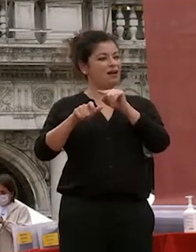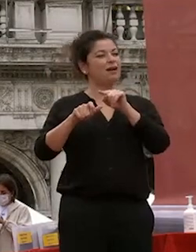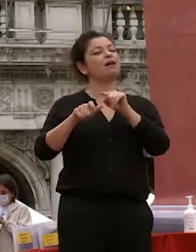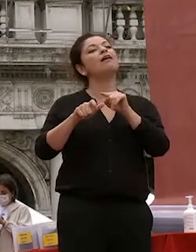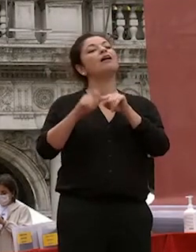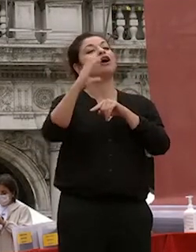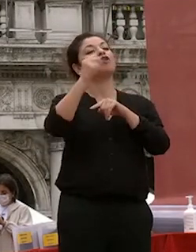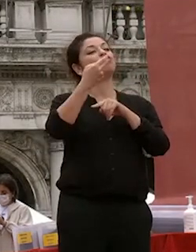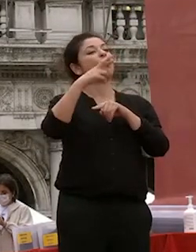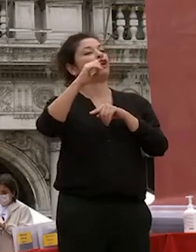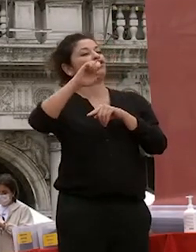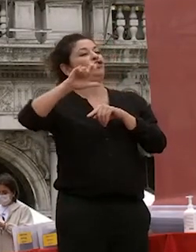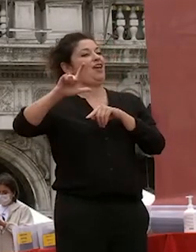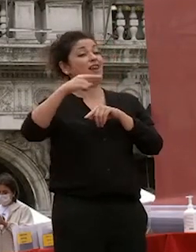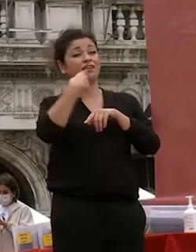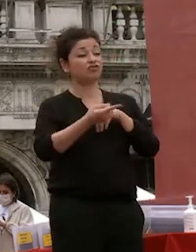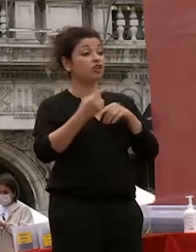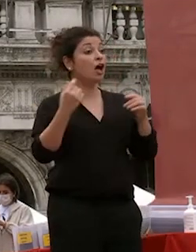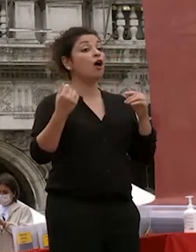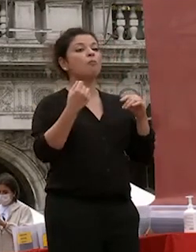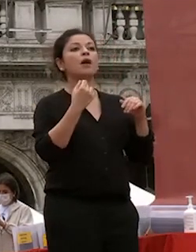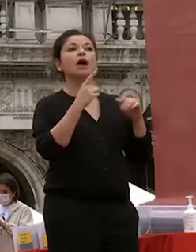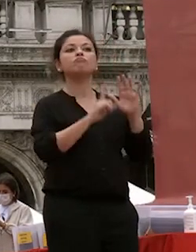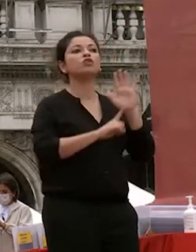churchill perché è successo non è mai definitivo il fallimento non è mai